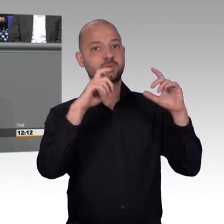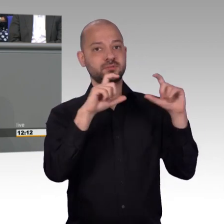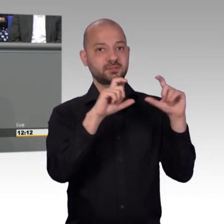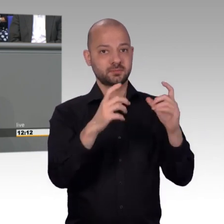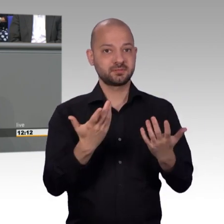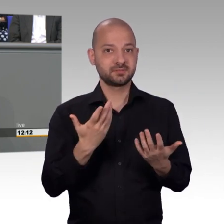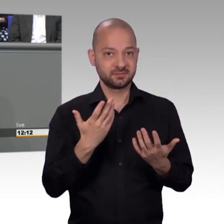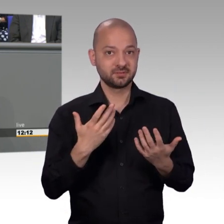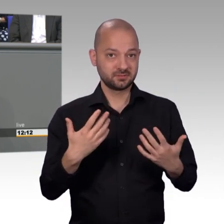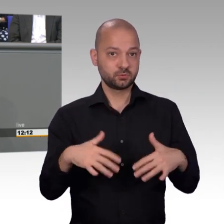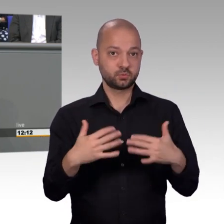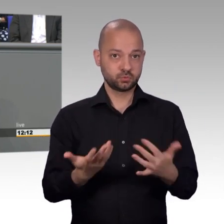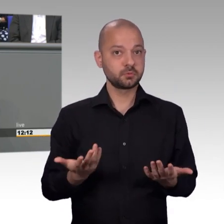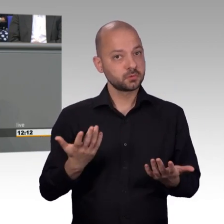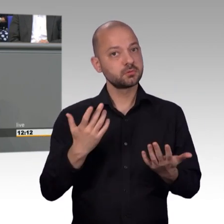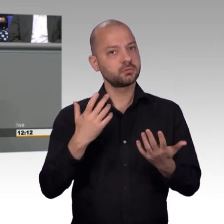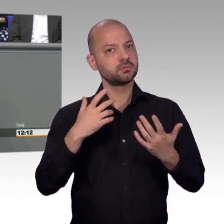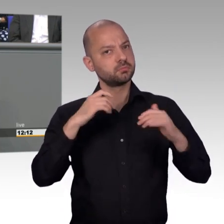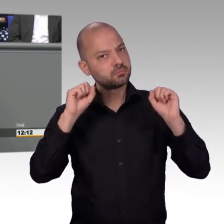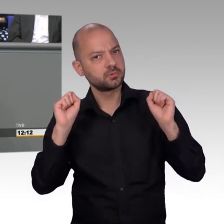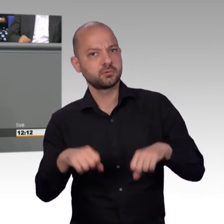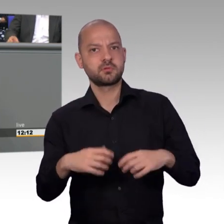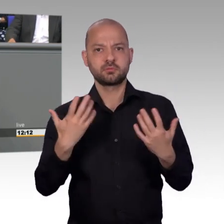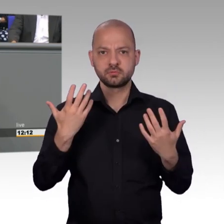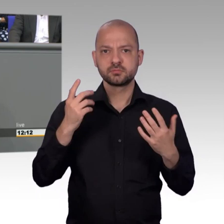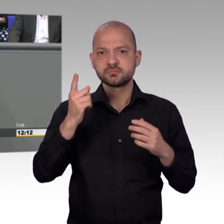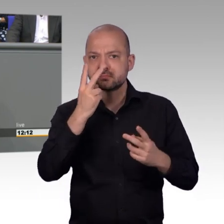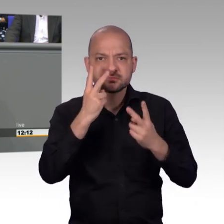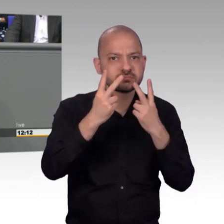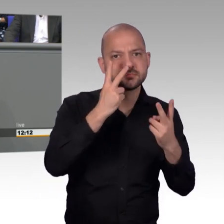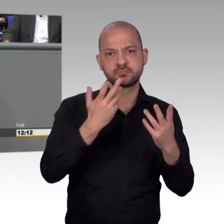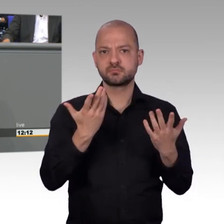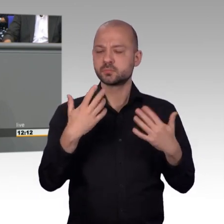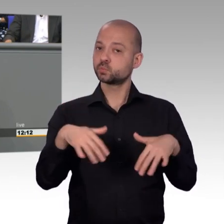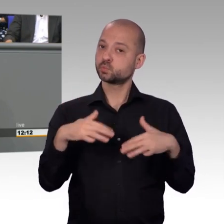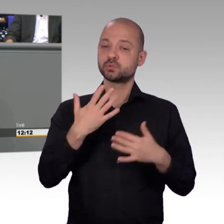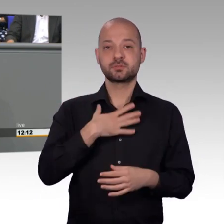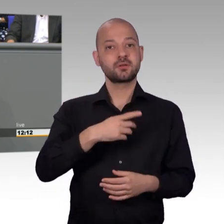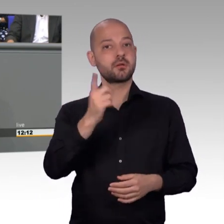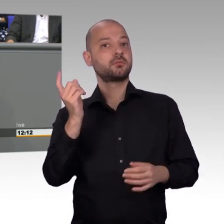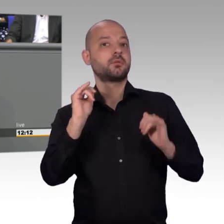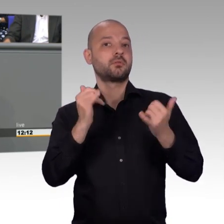[Sprecherwechsel] Bitte? Halb Acht, es soll ja auch weh tun. Meine Damen und Herren, Ich bedanke mich bei allen Kolleginnen und Kollegen